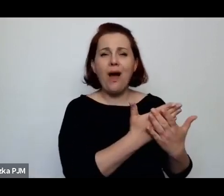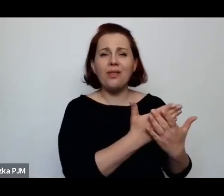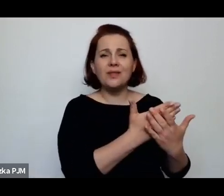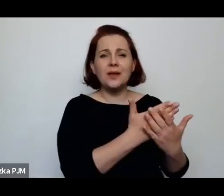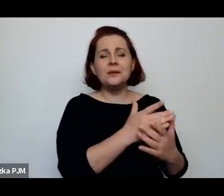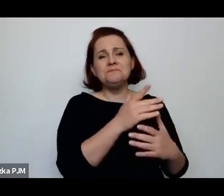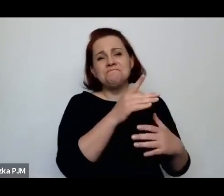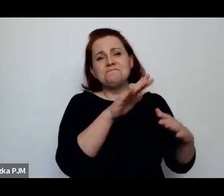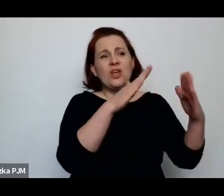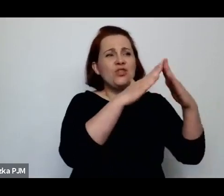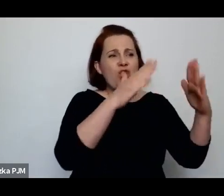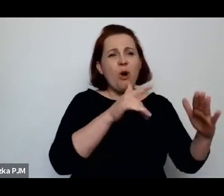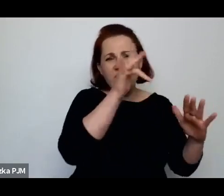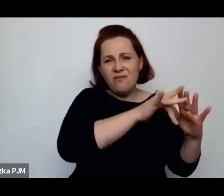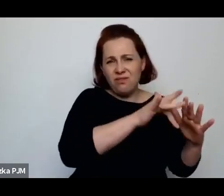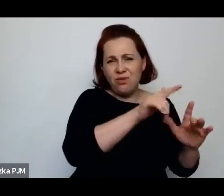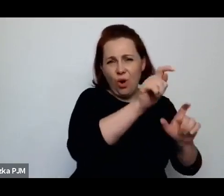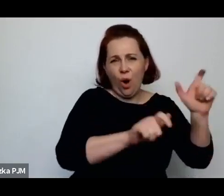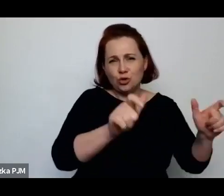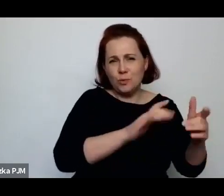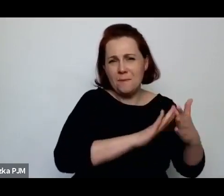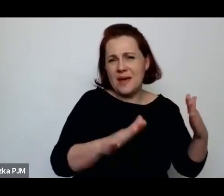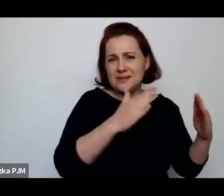Spędziła tam noc, była bardzo dzielna jako reporterka